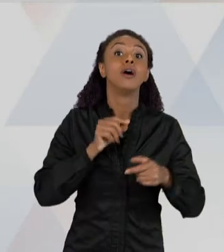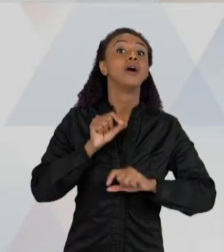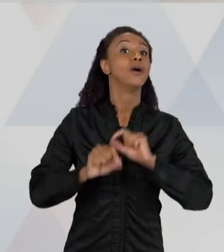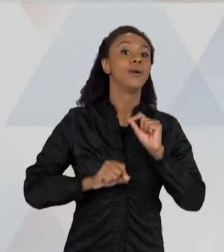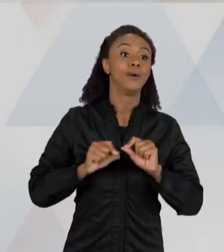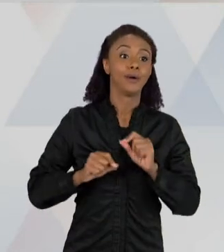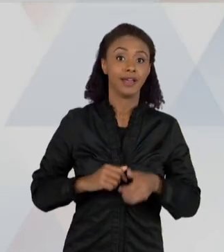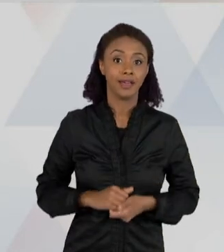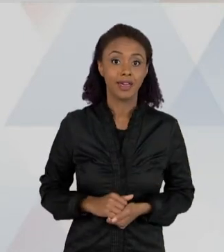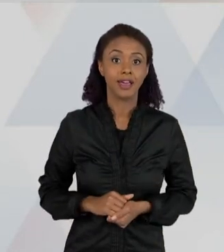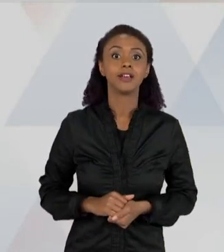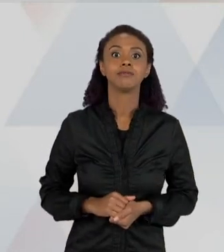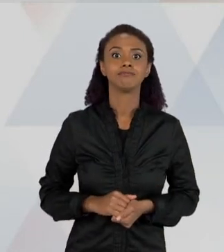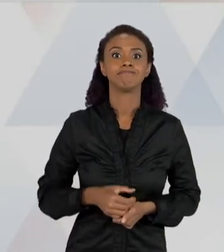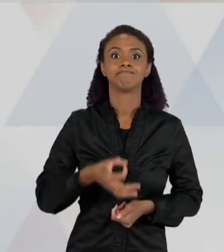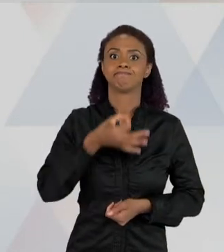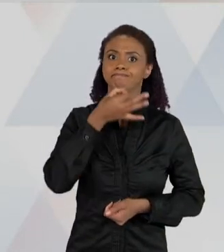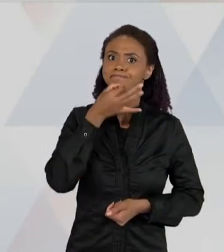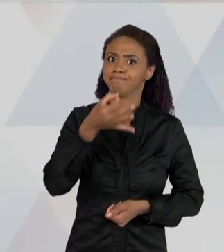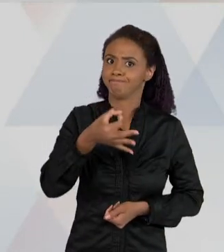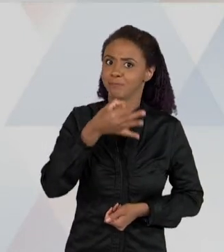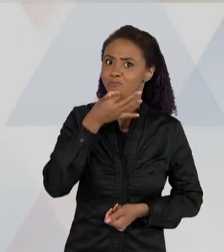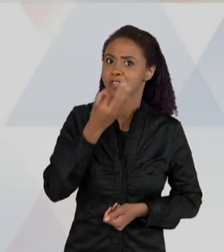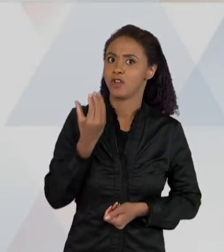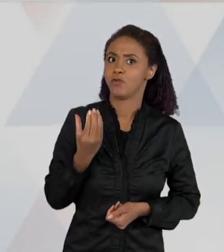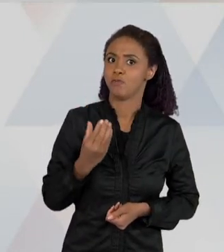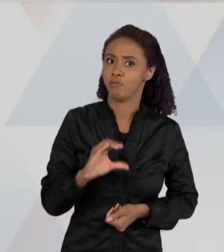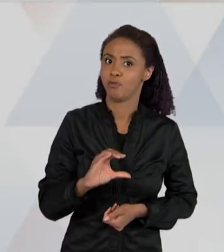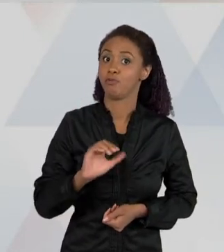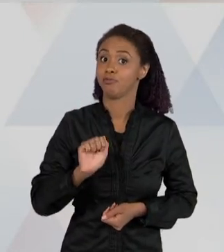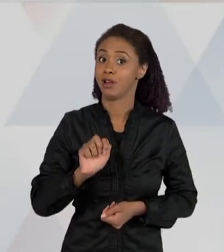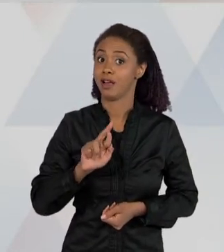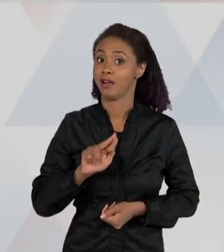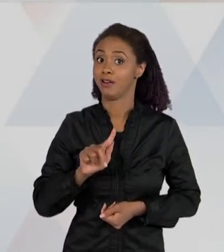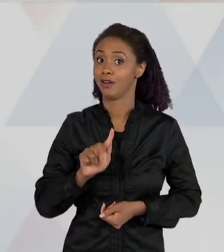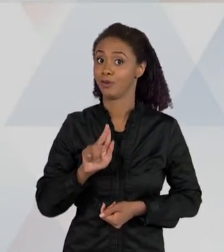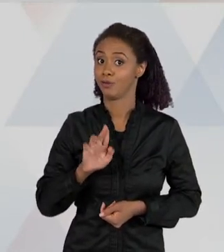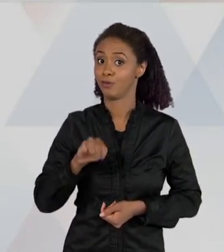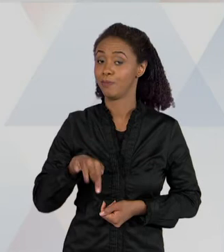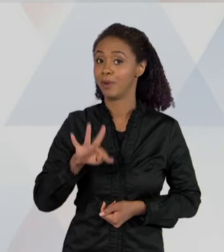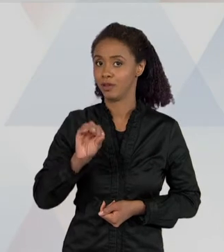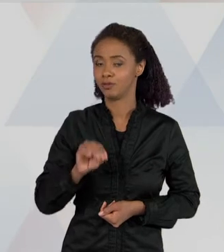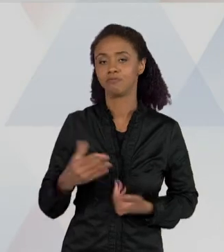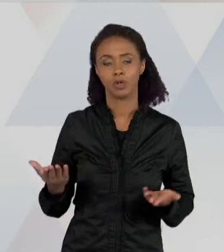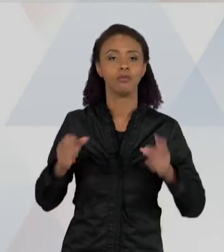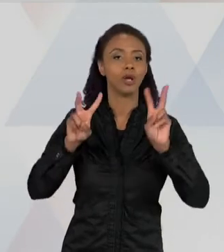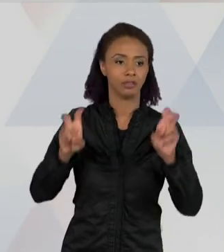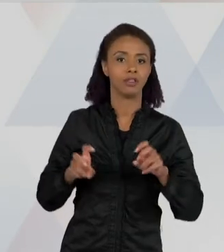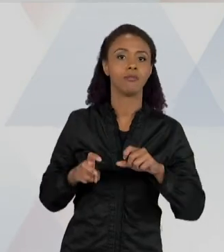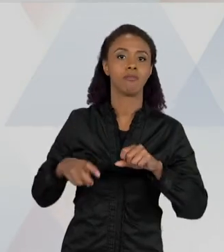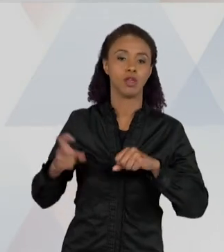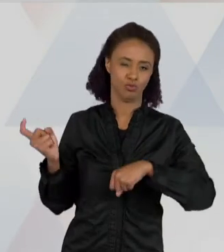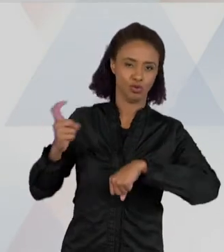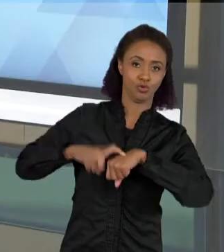ARGUMENTAÇÃO. E AQUI NO CASO, A GENTE, COM ESSA SEQUÊNCIA DO ESCORPIÃO, A GENTE TRAZ UM PROBLEMA PARA A CRIANÇA